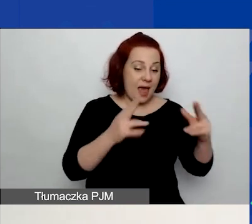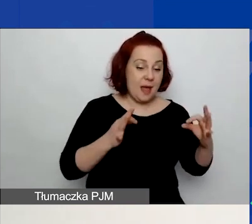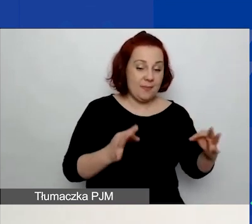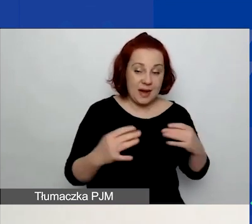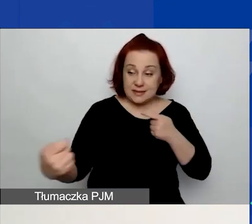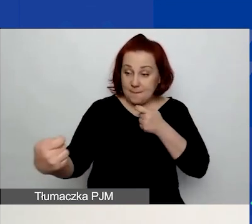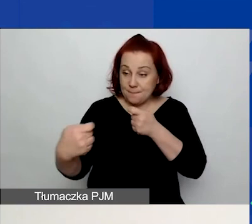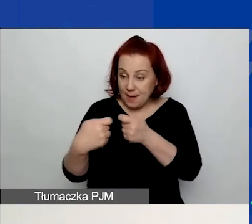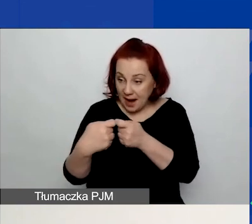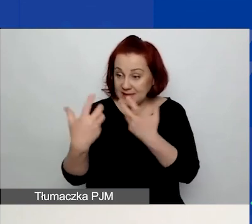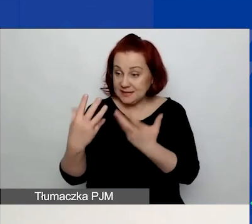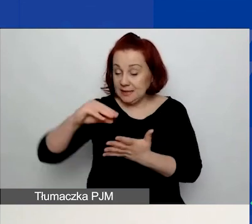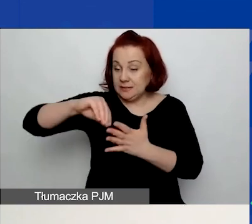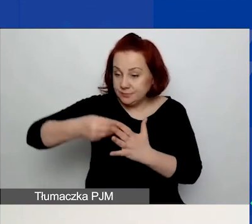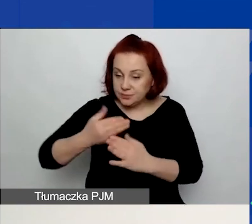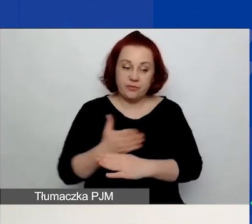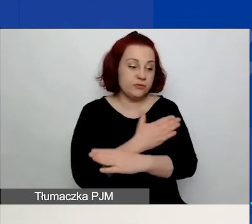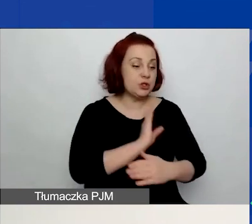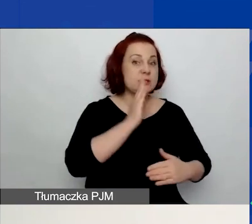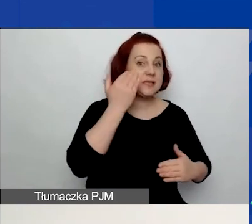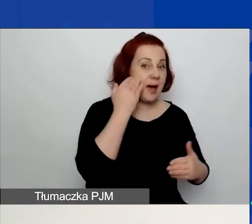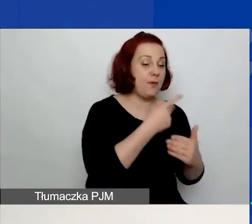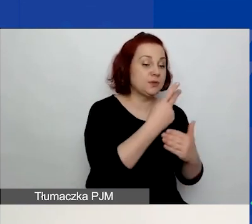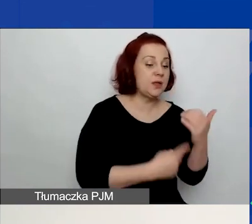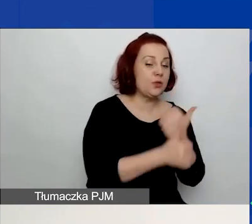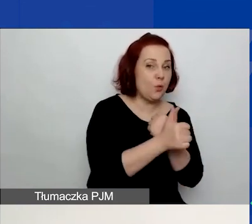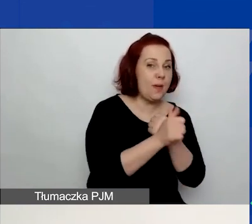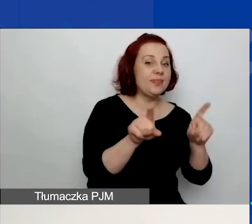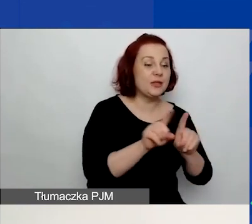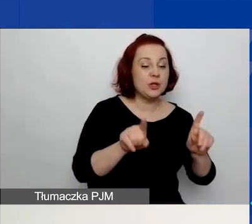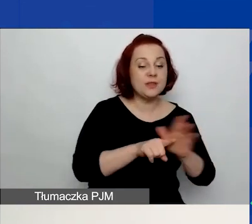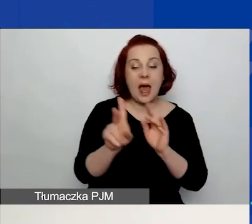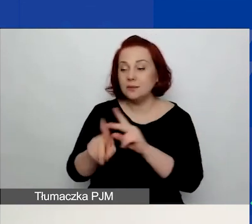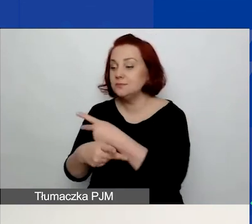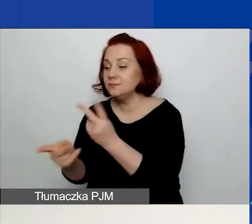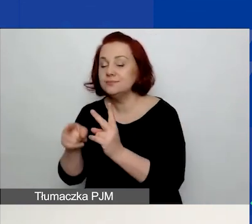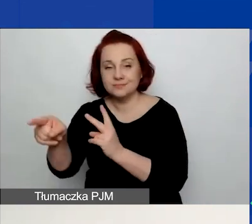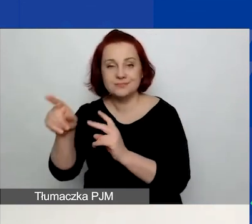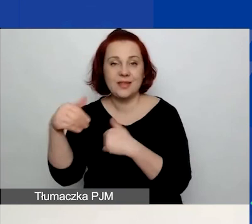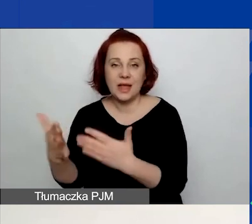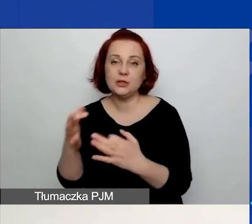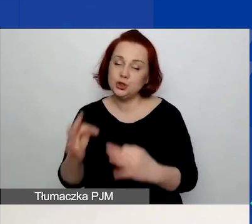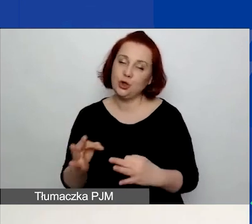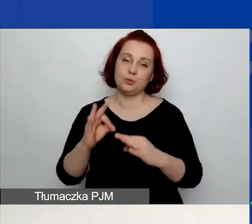zapoznać się z dokumentami i udostępnić je partnerom, po prostu dobrze się przygotować do tego partnerstwa.